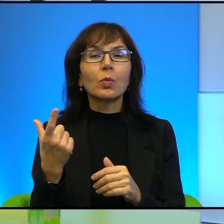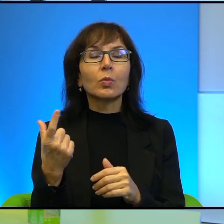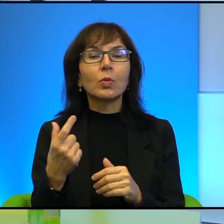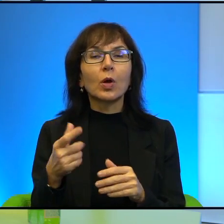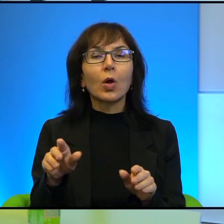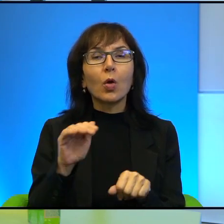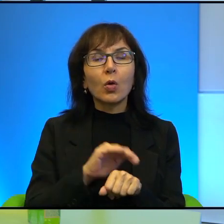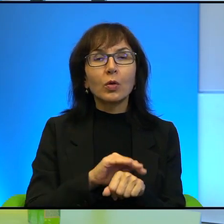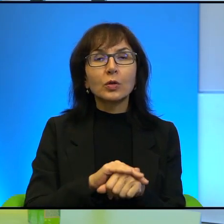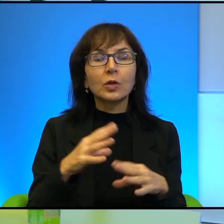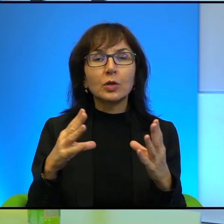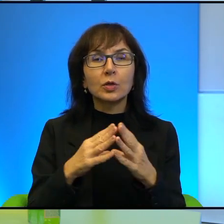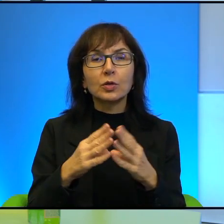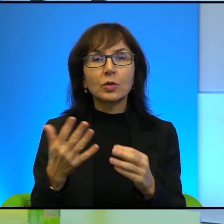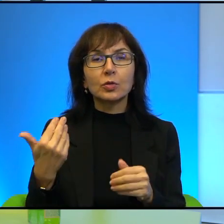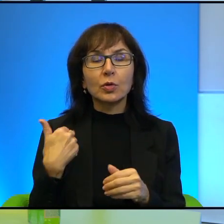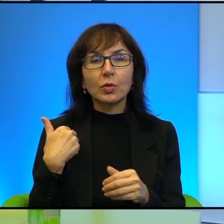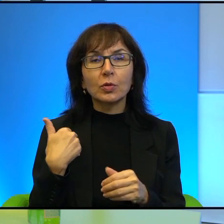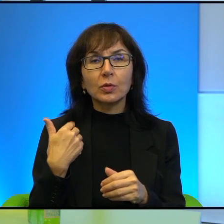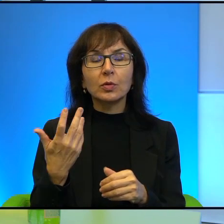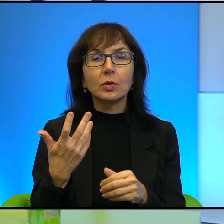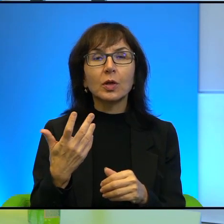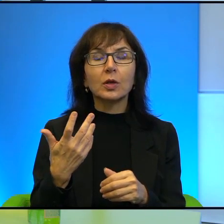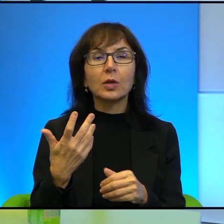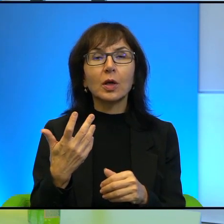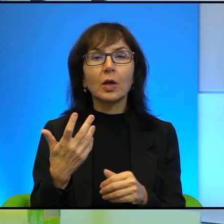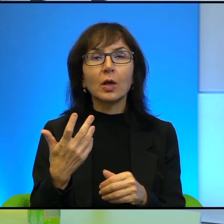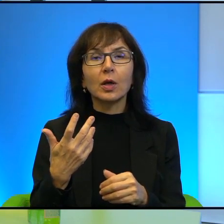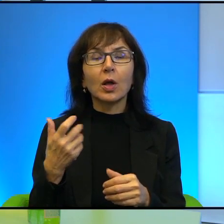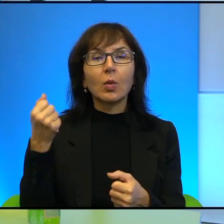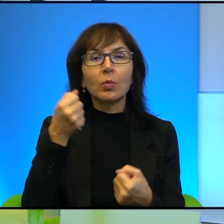nie wiem, dziesięcioletnich może, okłada pięściami żołnierza